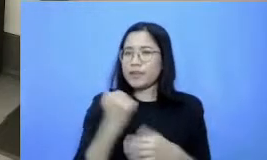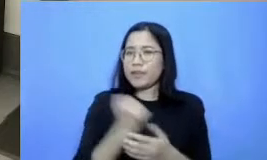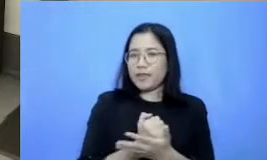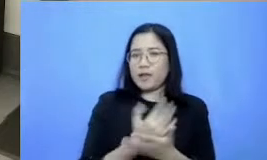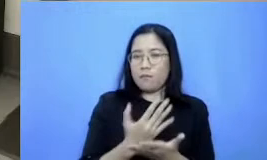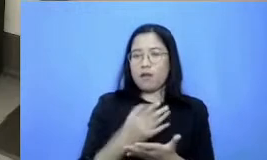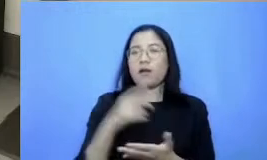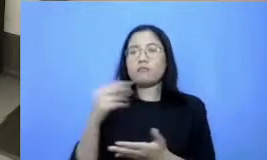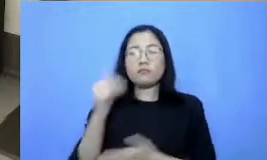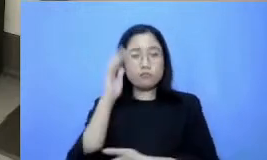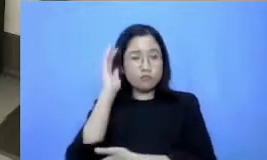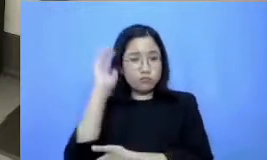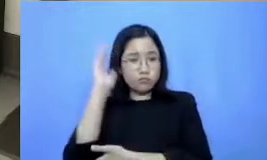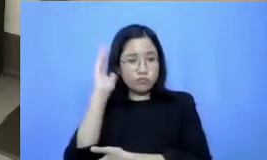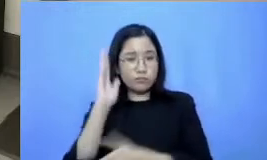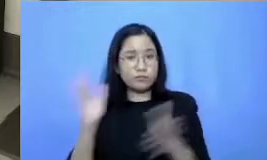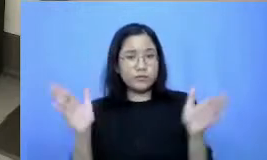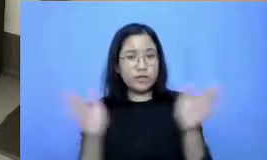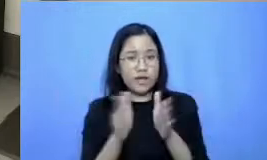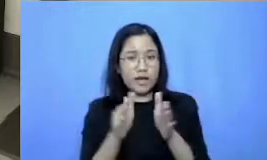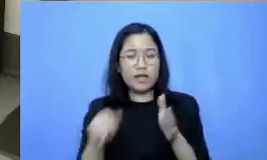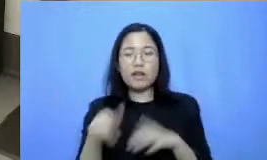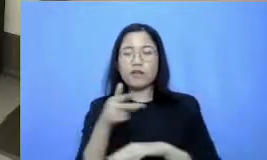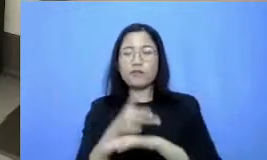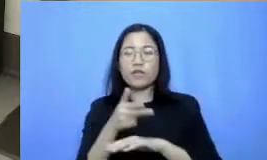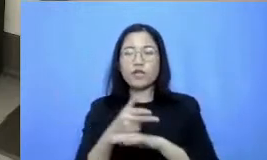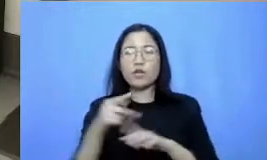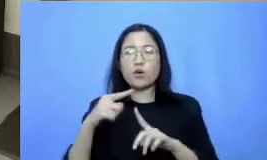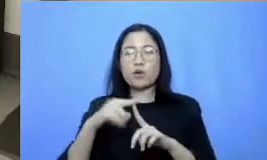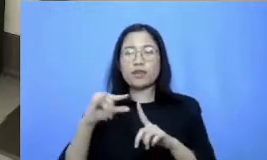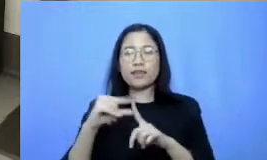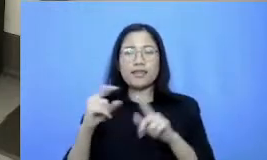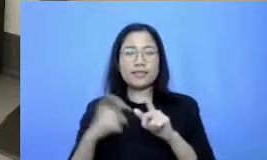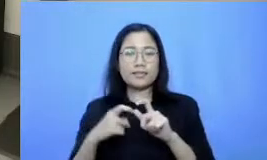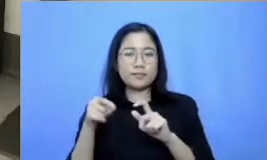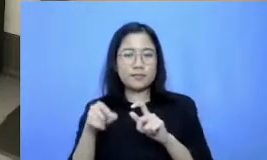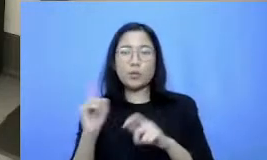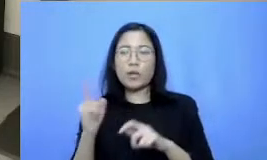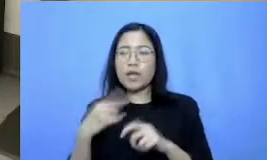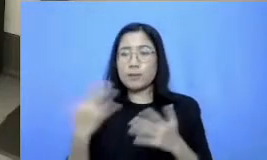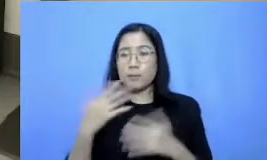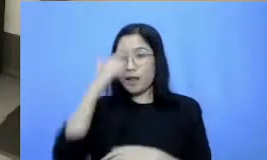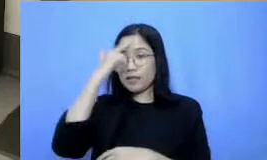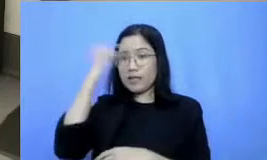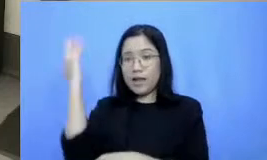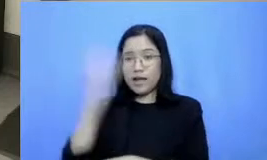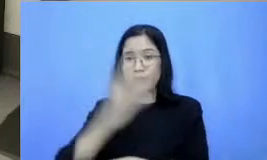bentuknya adalah video tips dari video tips ini diambil dari pelajaran hari ini yang namanya